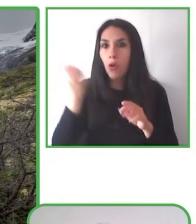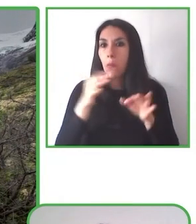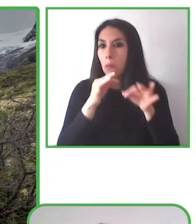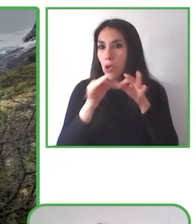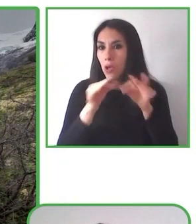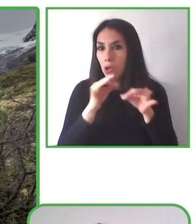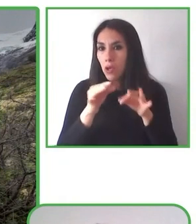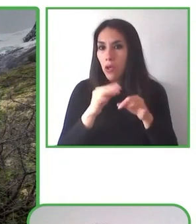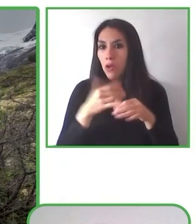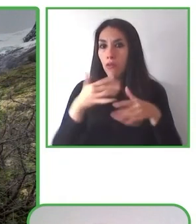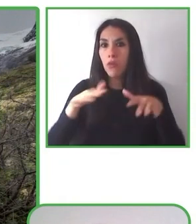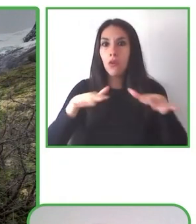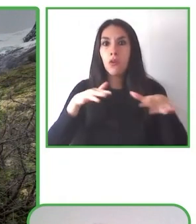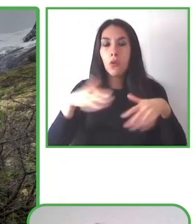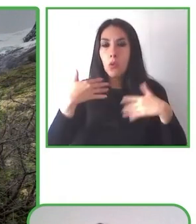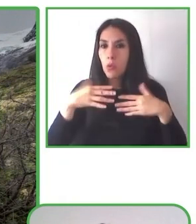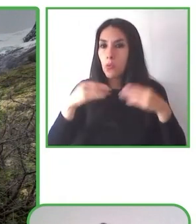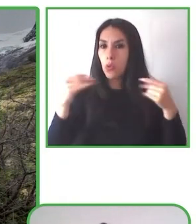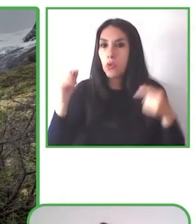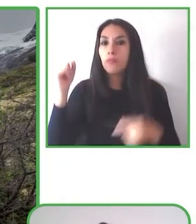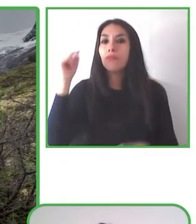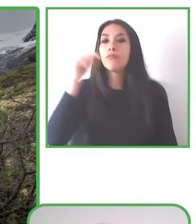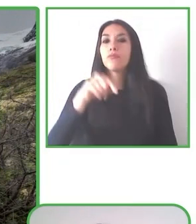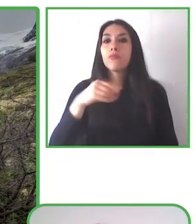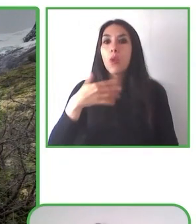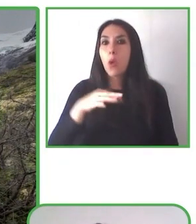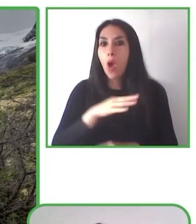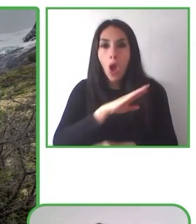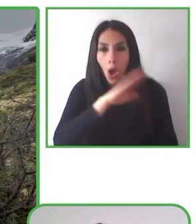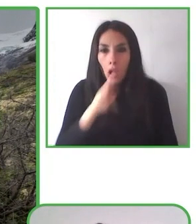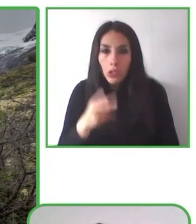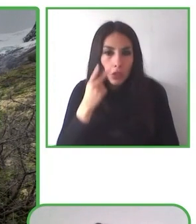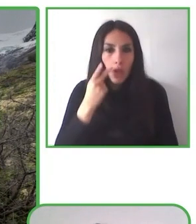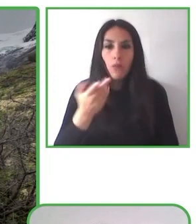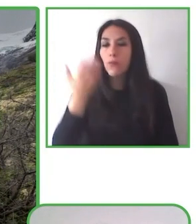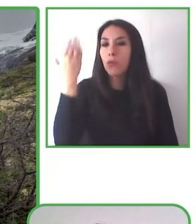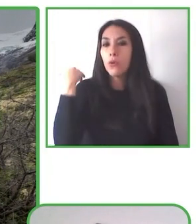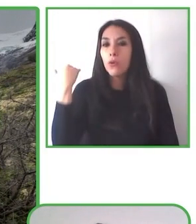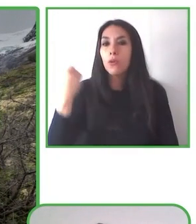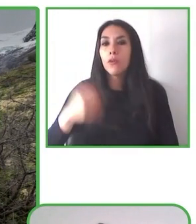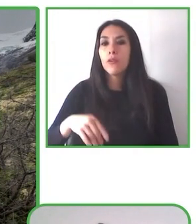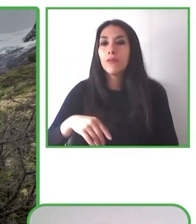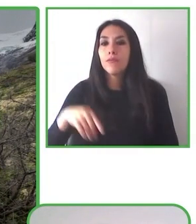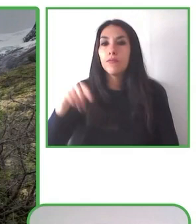Muy buenas tardes. Muchas gracias por esta oportunidad.